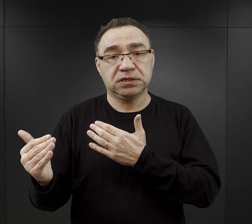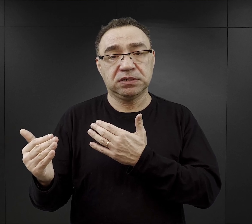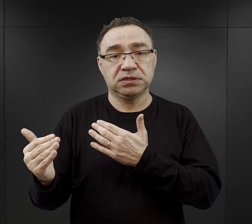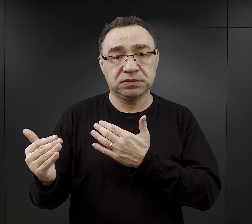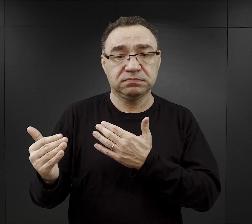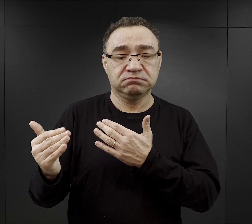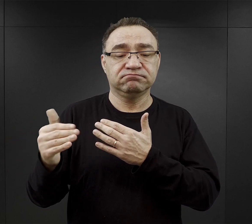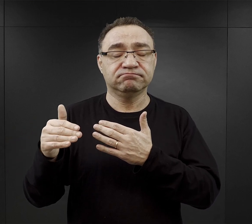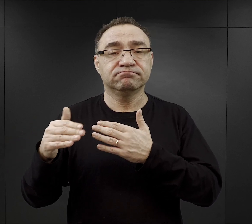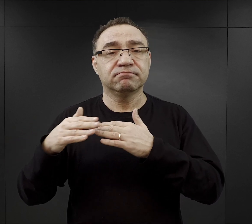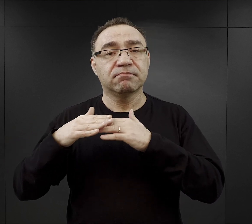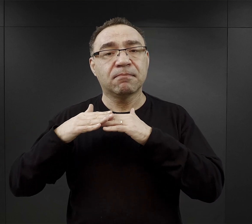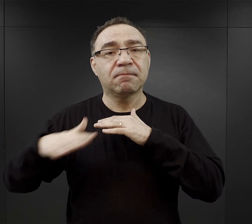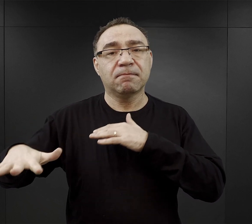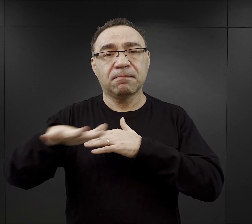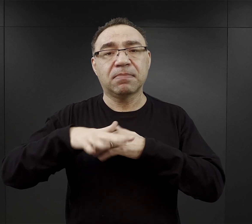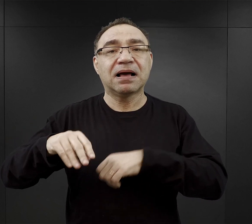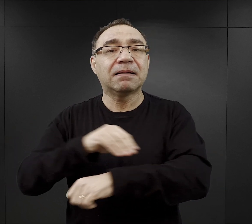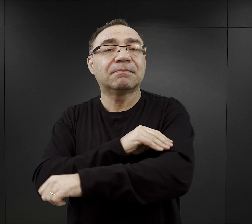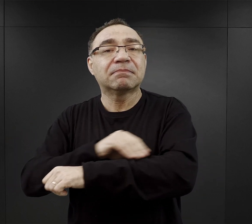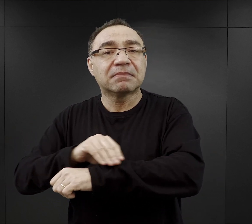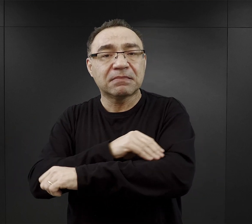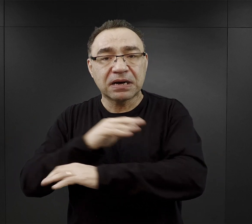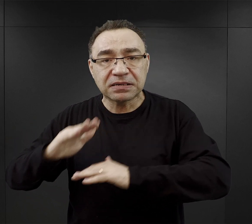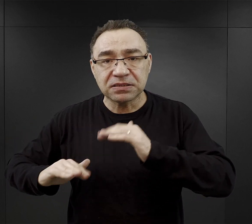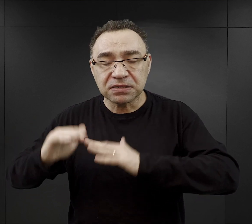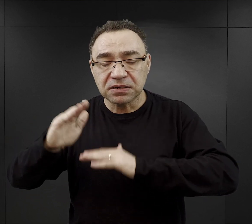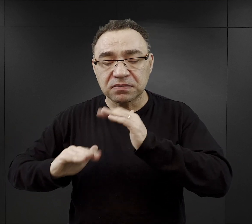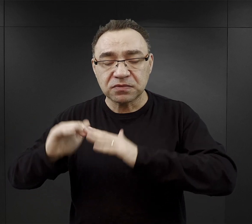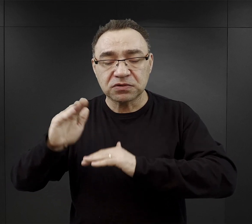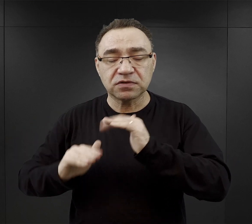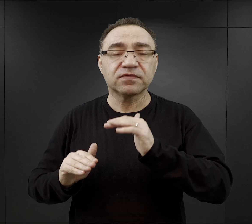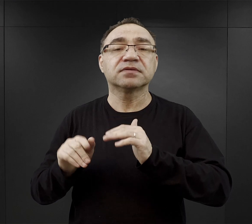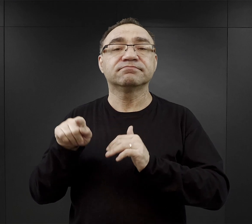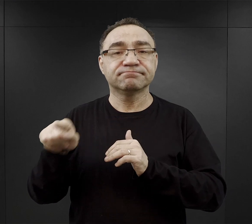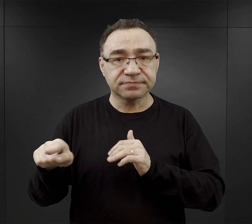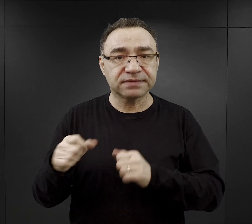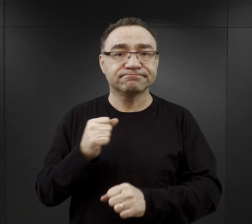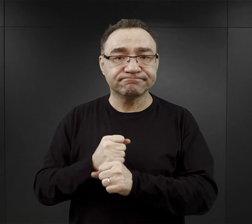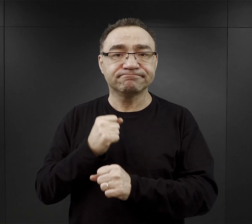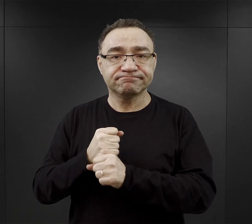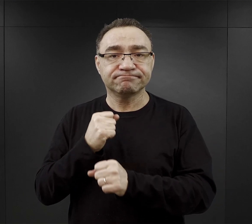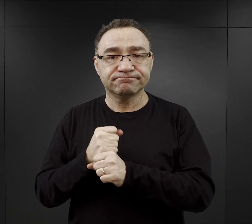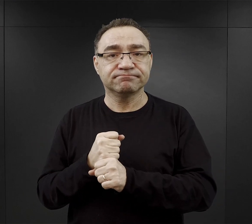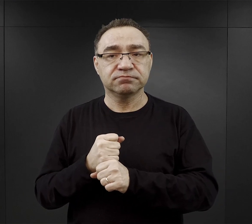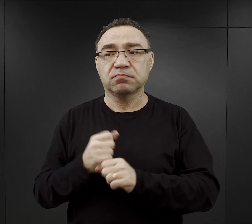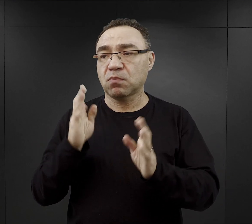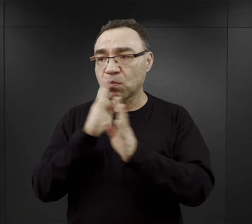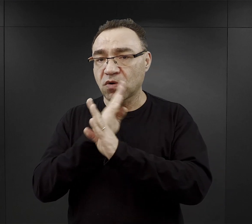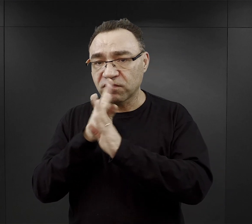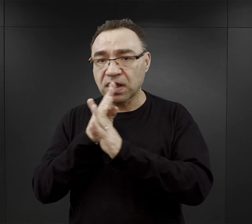czyli plac materiałów budowlanych, więc tam więźniowie pracowali albo na otwartym powietrzu, albo w magazynach